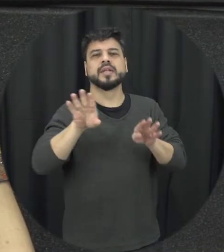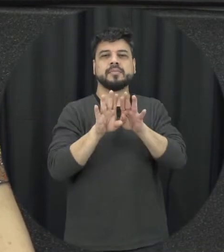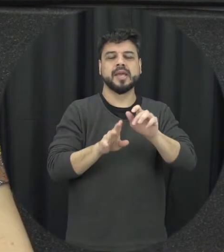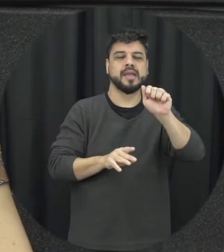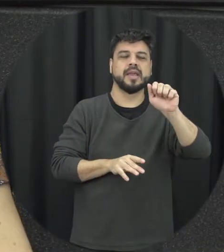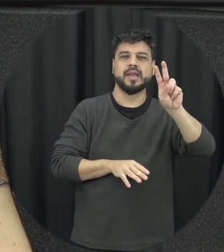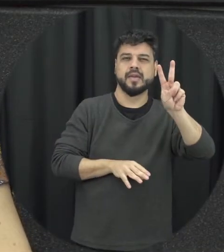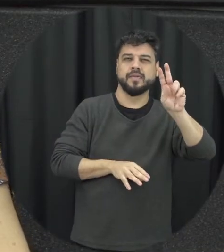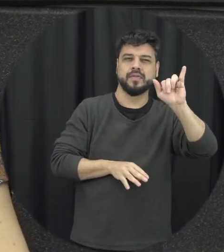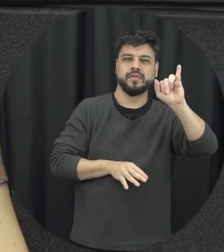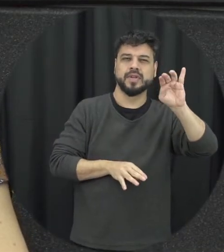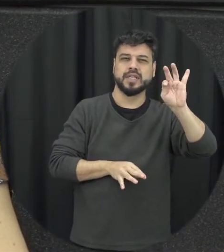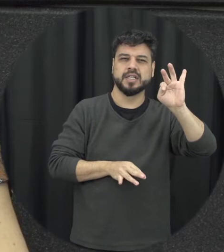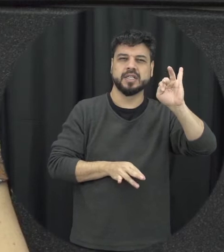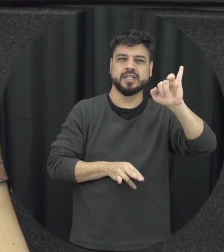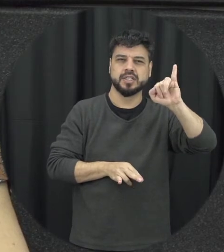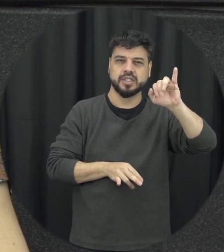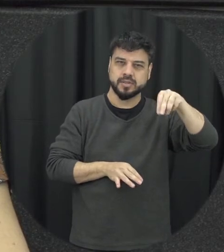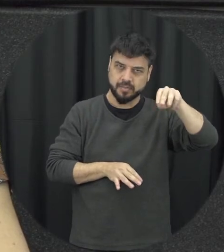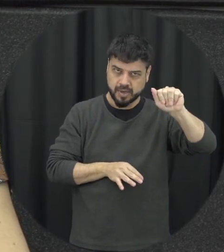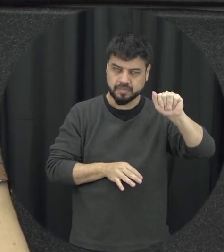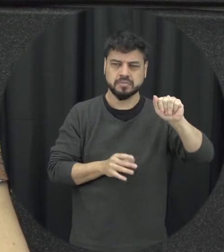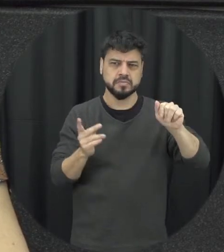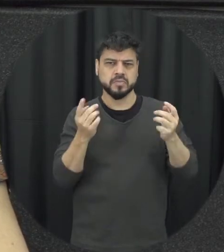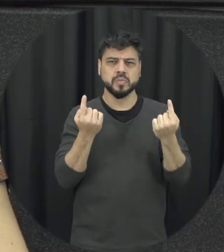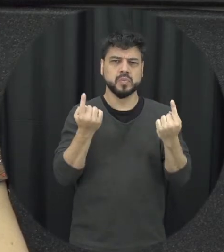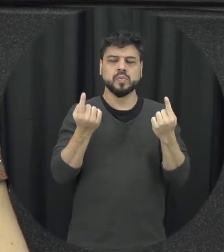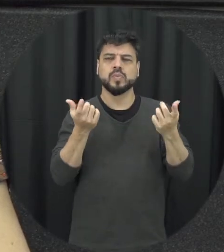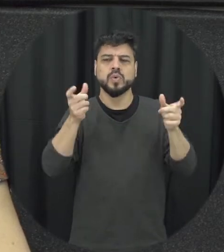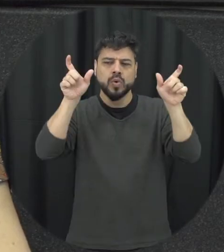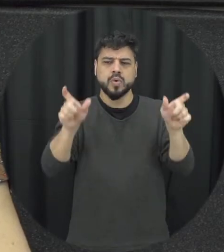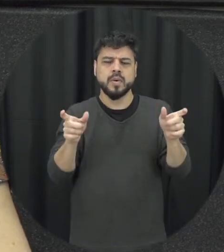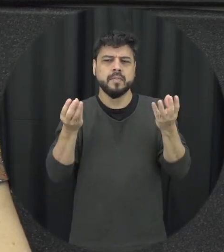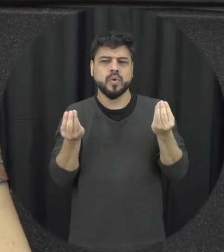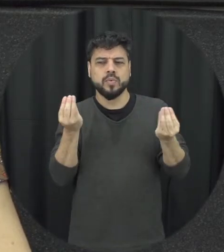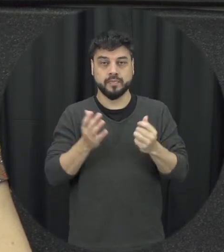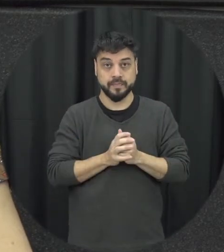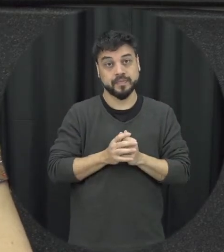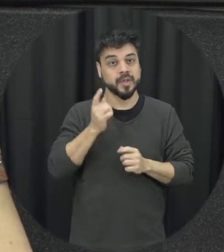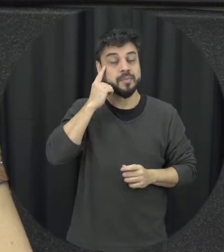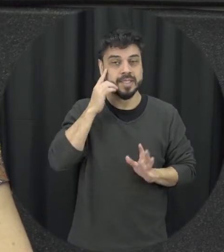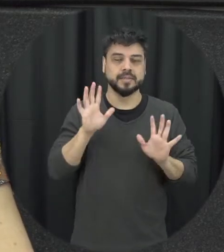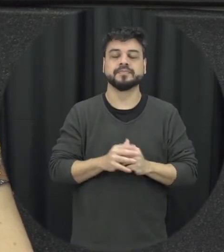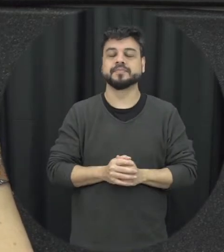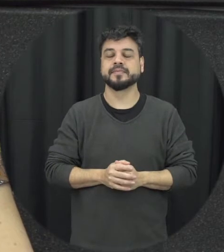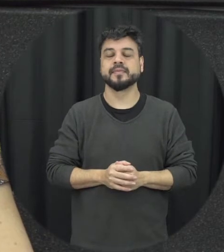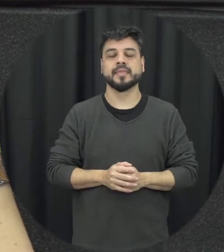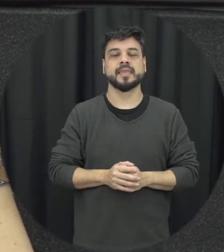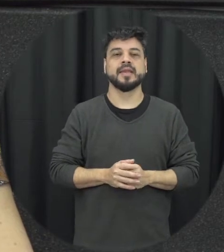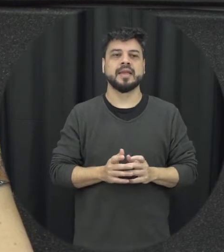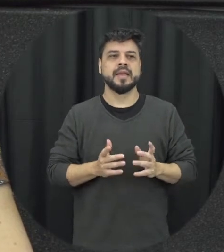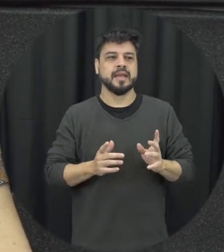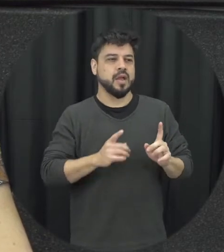pessoas a repensarem essas questões. Então vamos lá quando a gente pensa em traçar um perfil das vezes